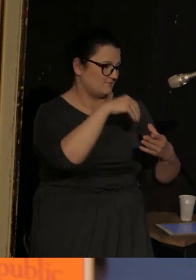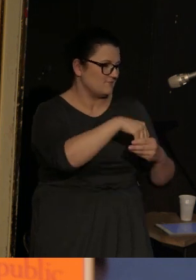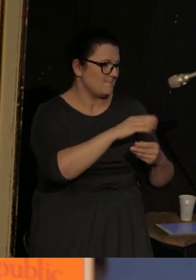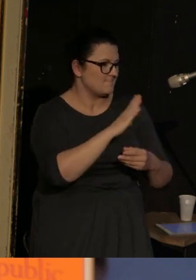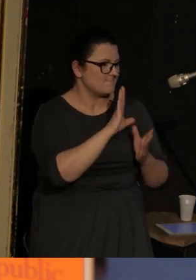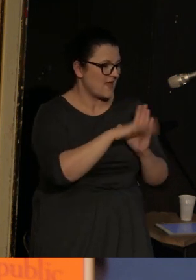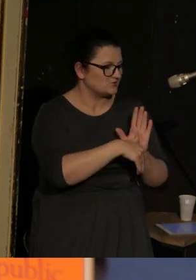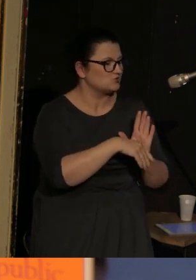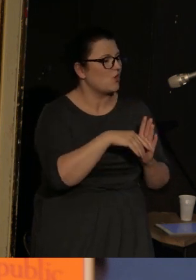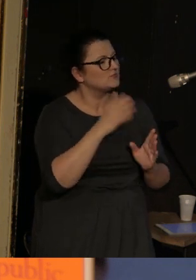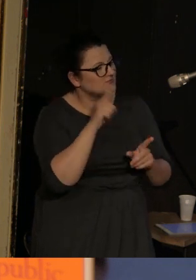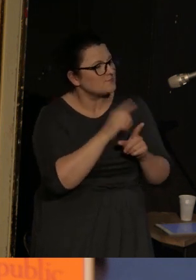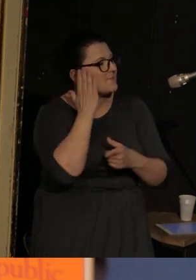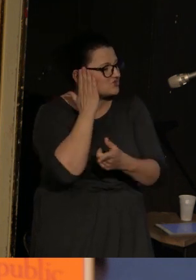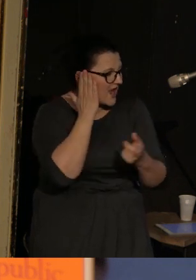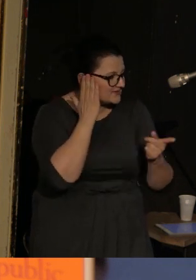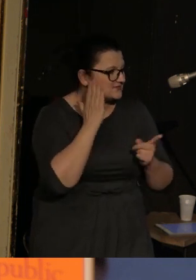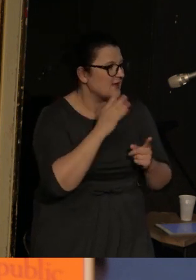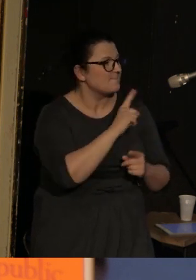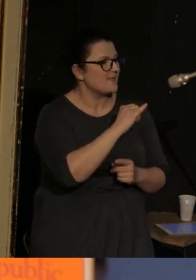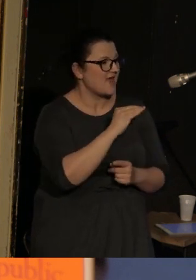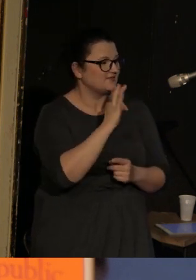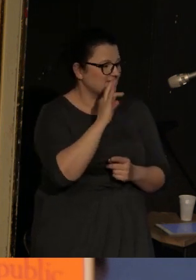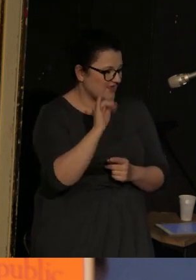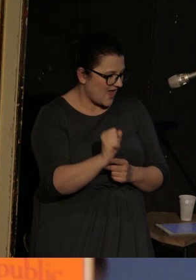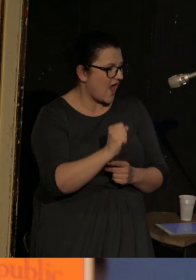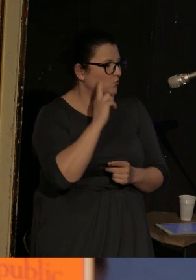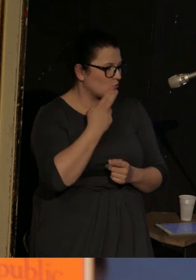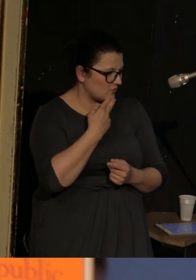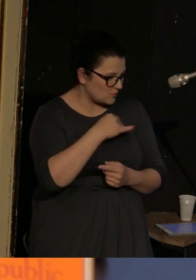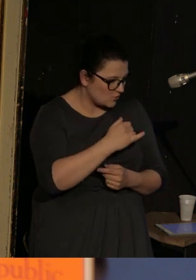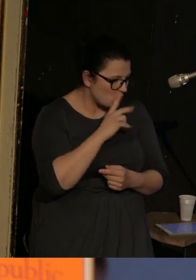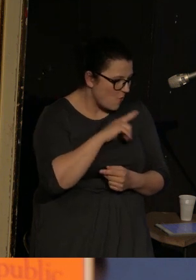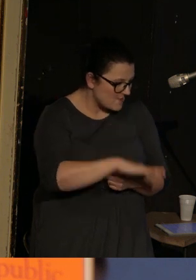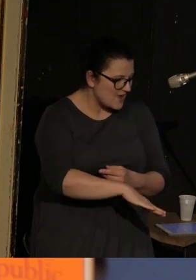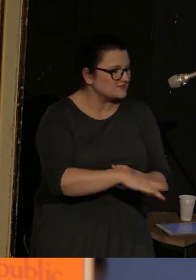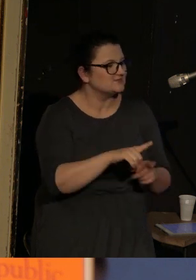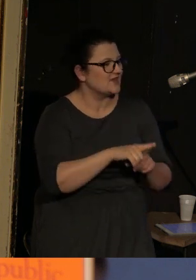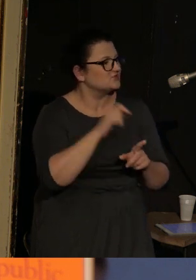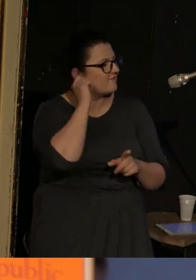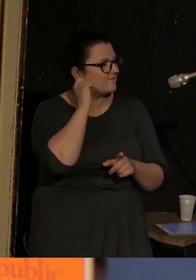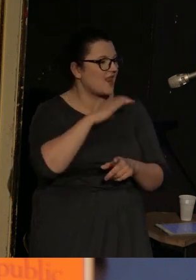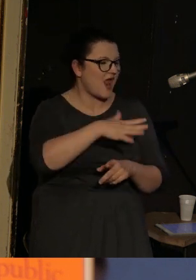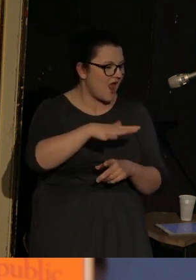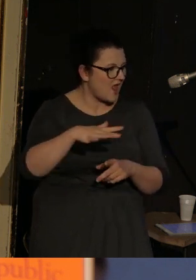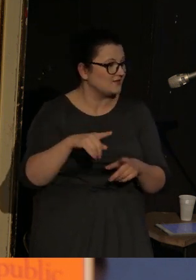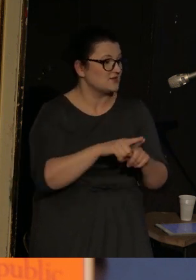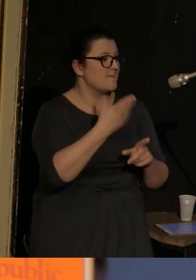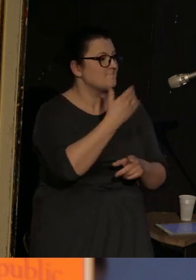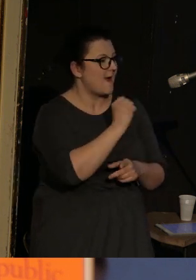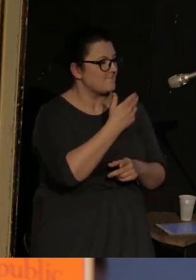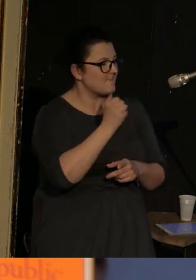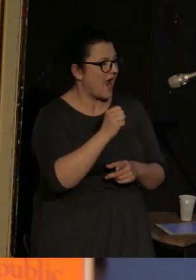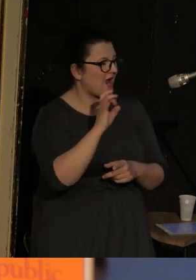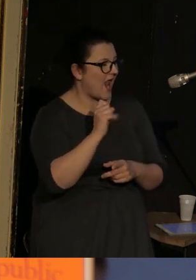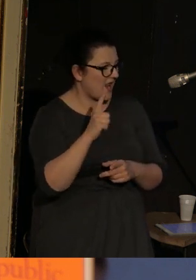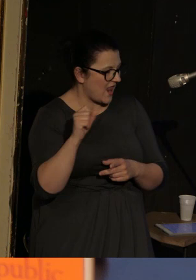mieszkańcy miasteczka, Petya, głuchy chłopiec, lalkarki, Momma Galja Armolinskaja i żołnierze.